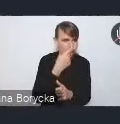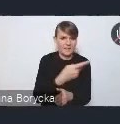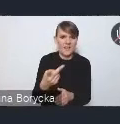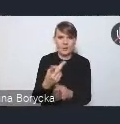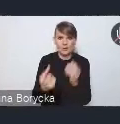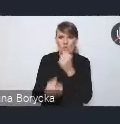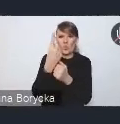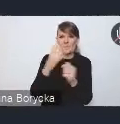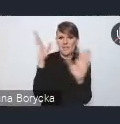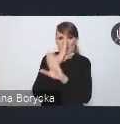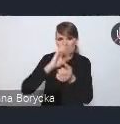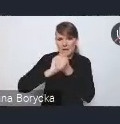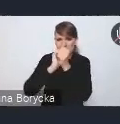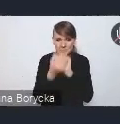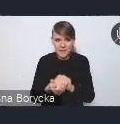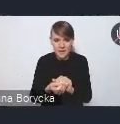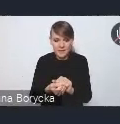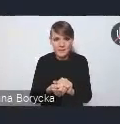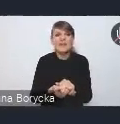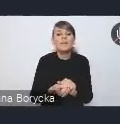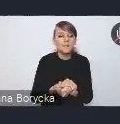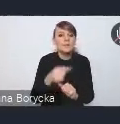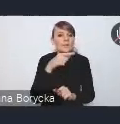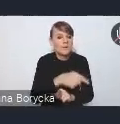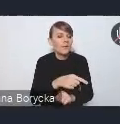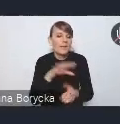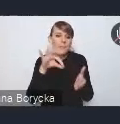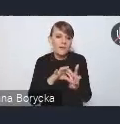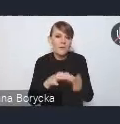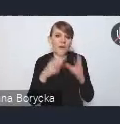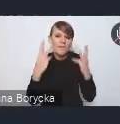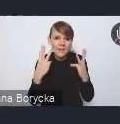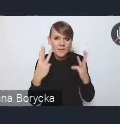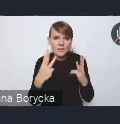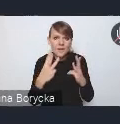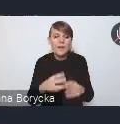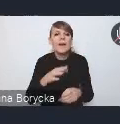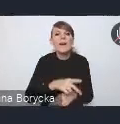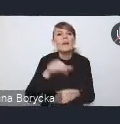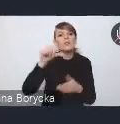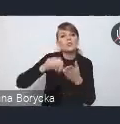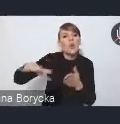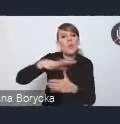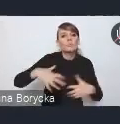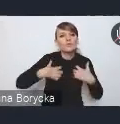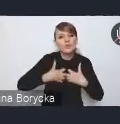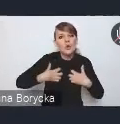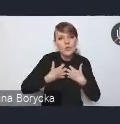Istotnym wyzwaniem jest z pewnością poprawa jakości środowiska przyrodniczego w miastach.